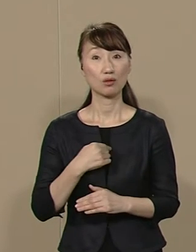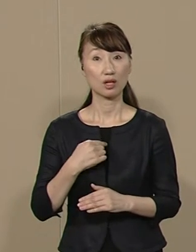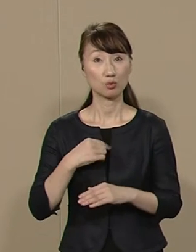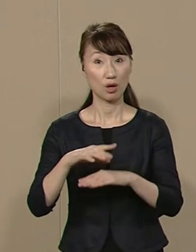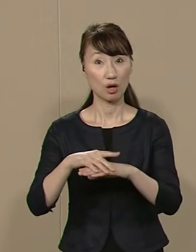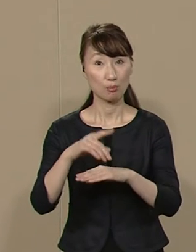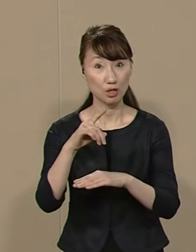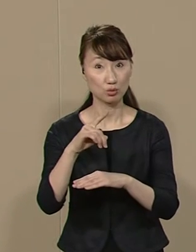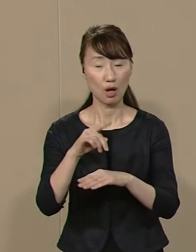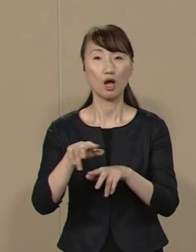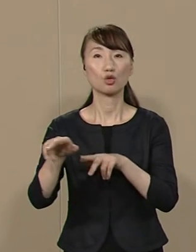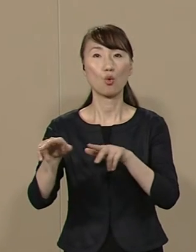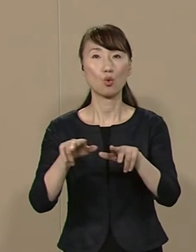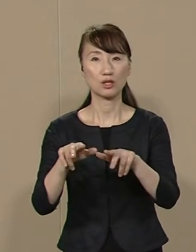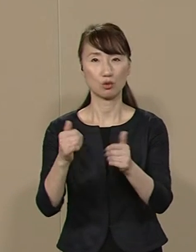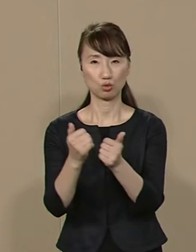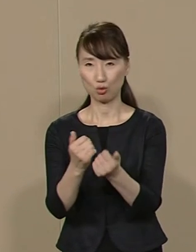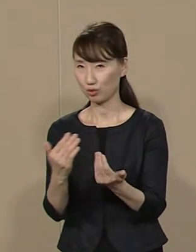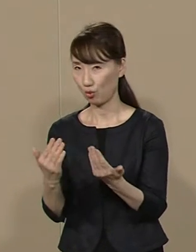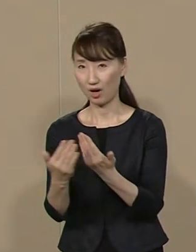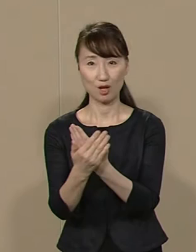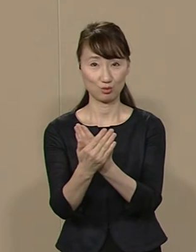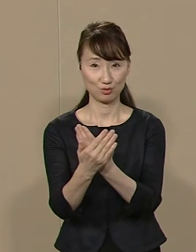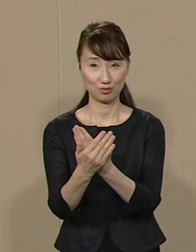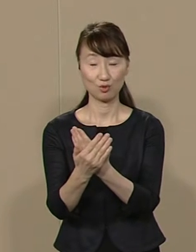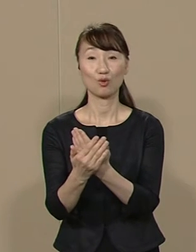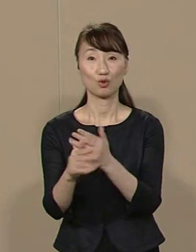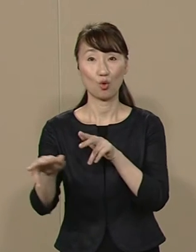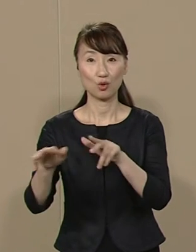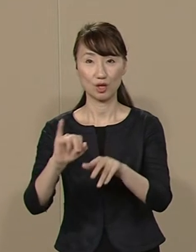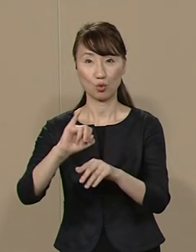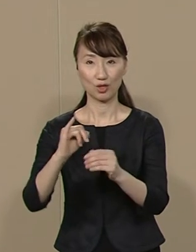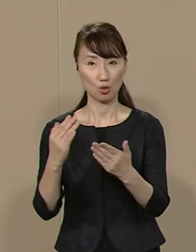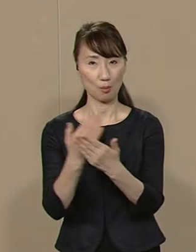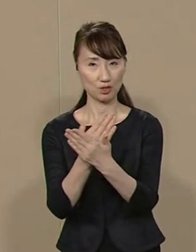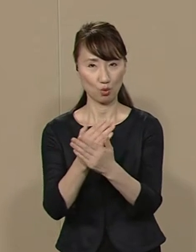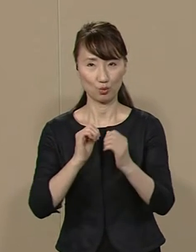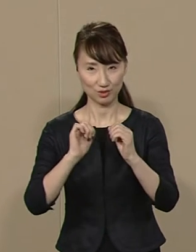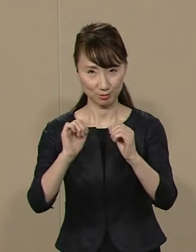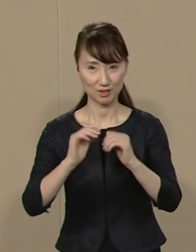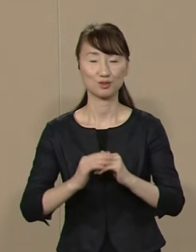行政の常識を変える 行政の イノベーションに取り組みます